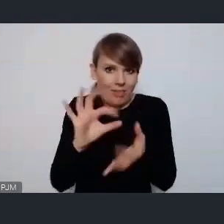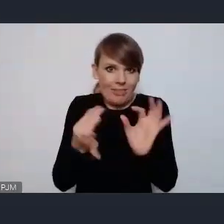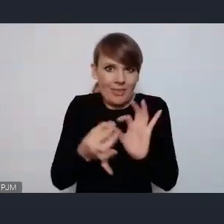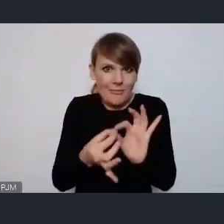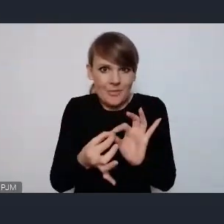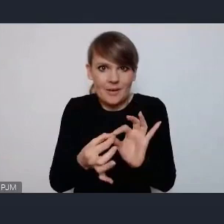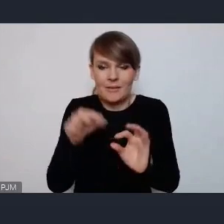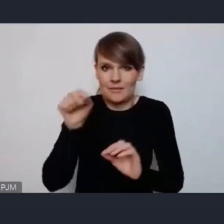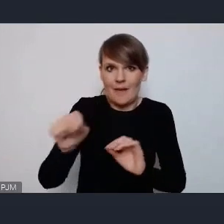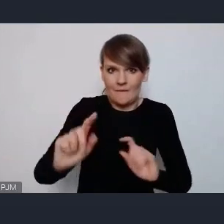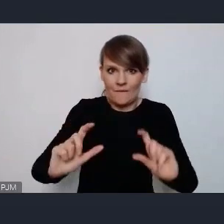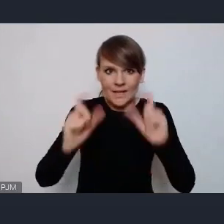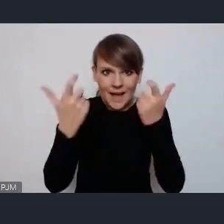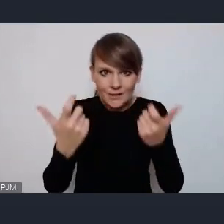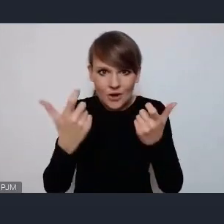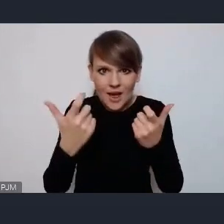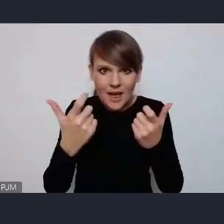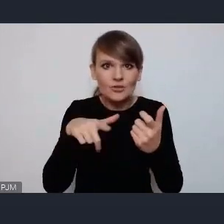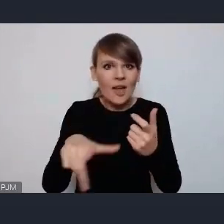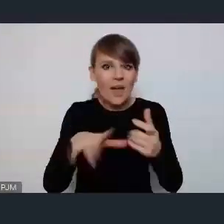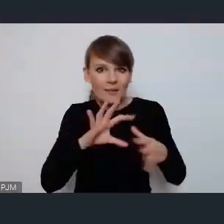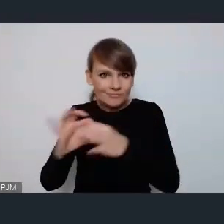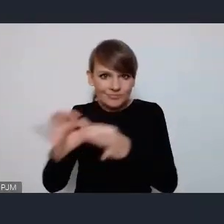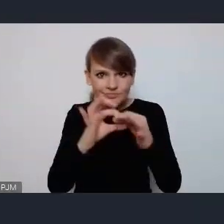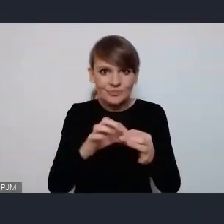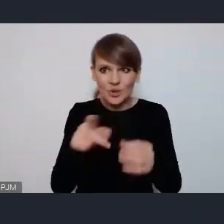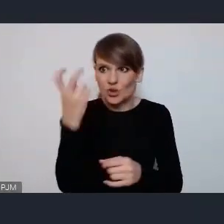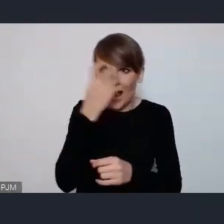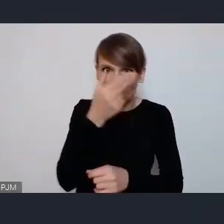wydarzenia sieciującego w tak ciekawej tematyce jak Pani zarysowała,